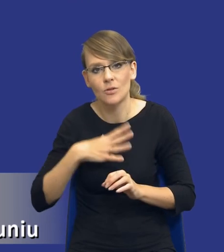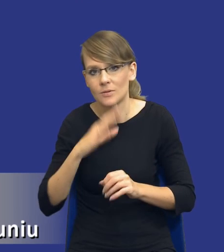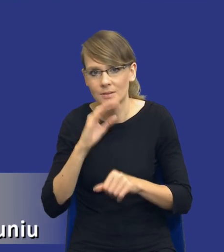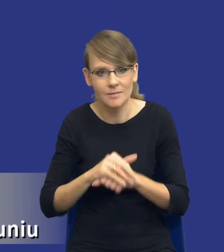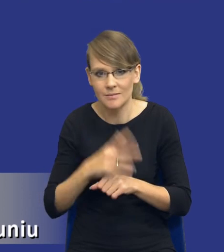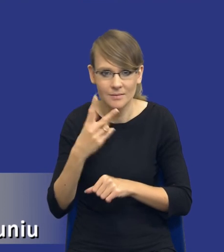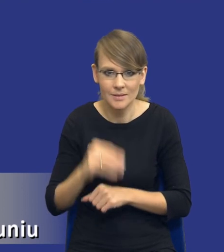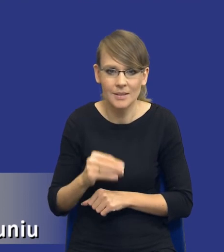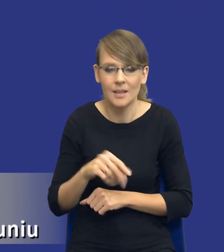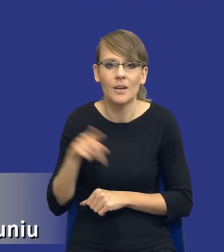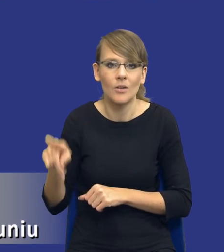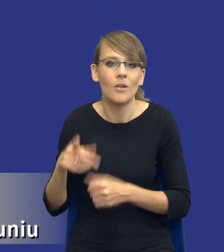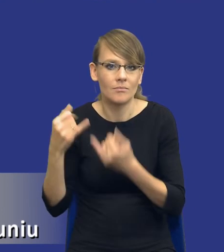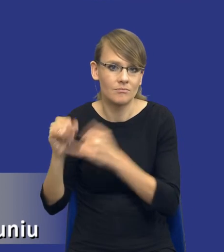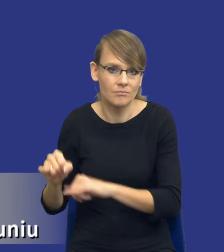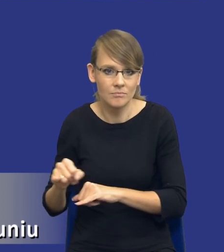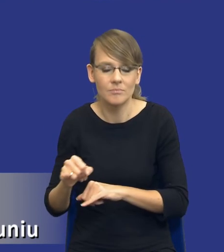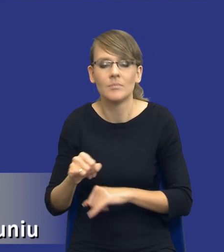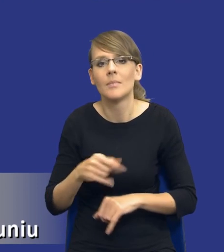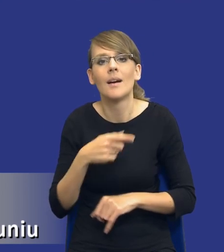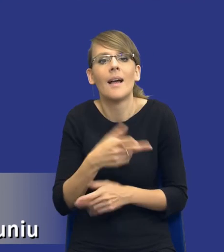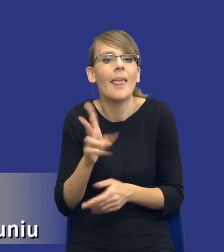zlikwidowana, to jak jej dokonujemy i w którym momencie jej dokonujemy.